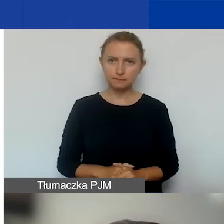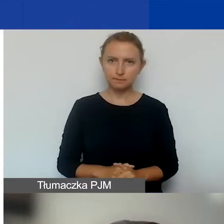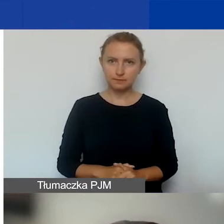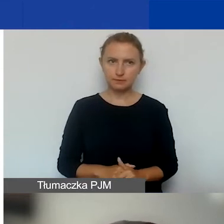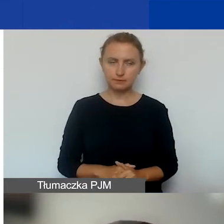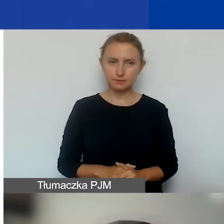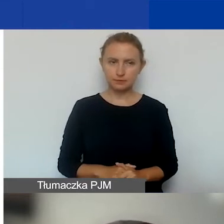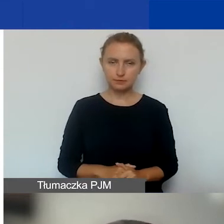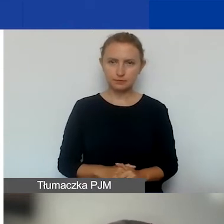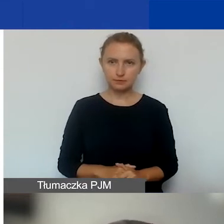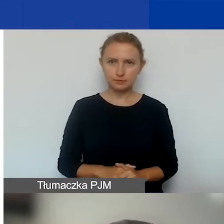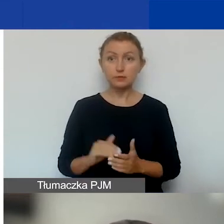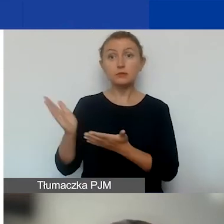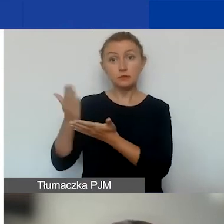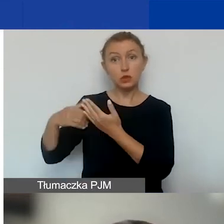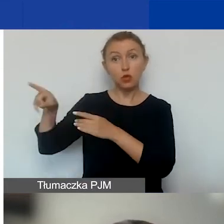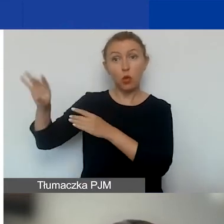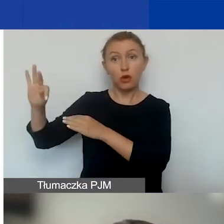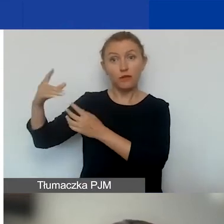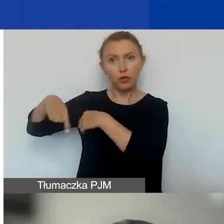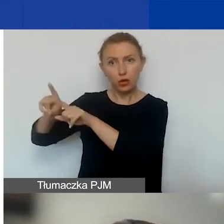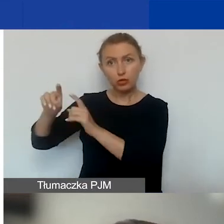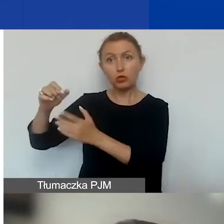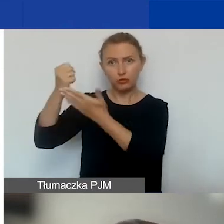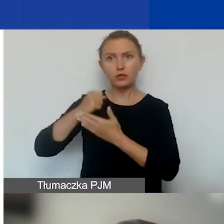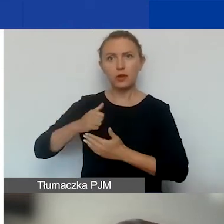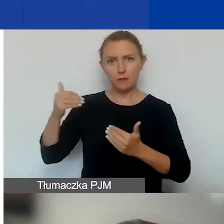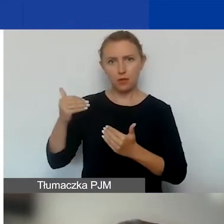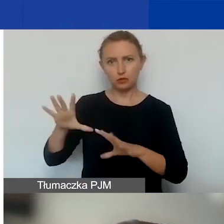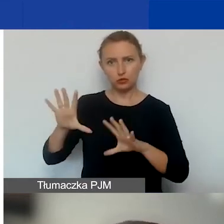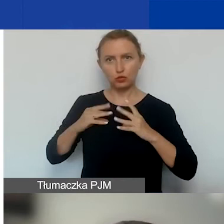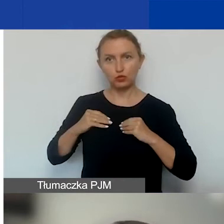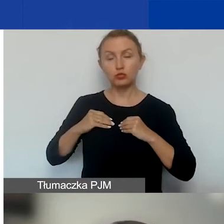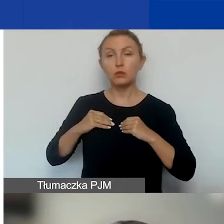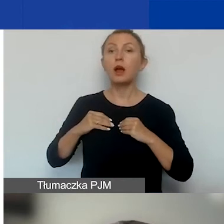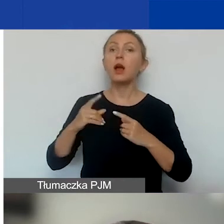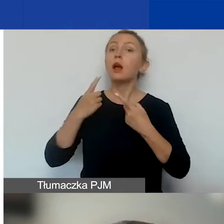na część wykonywaną przez partnera. Ja krótko o tym,